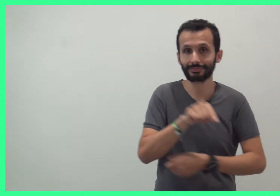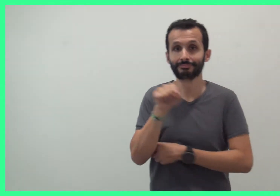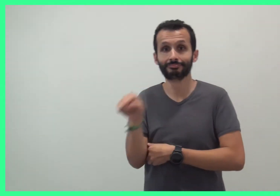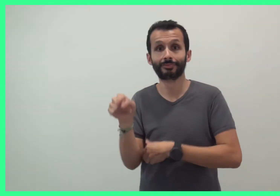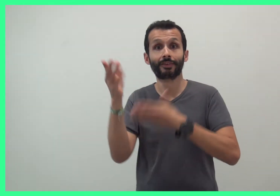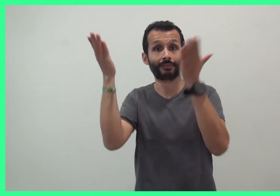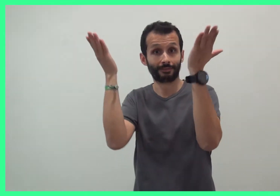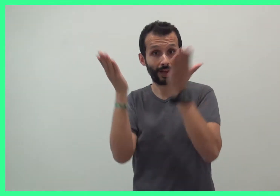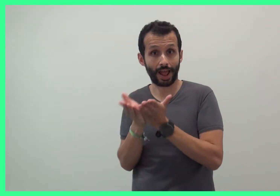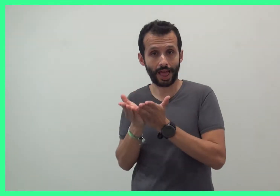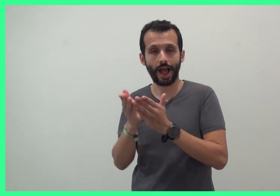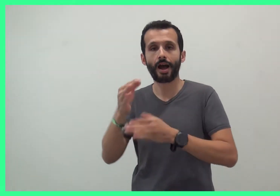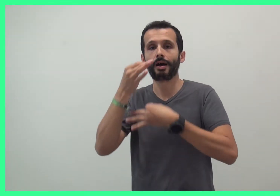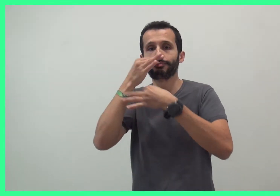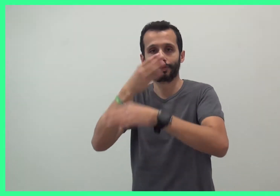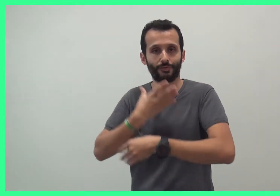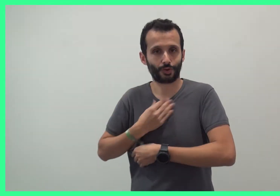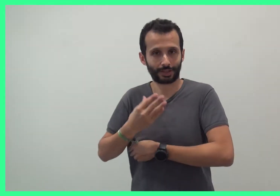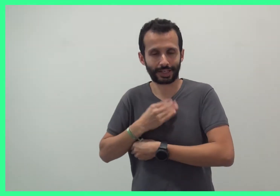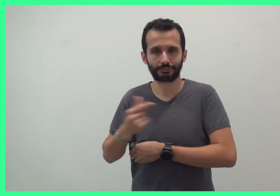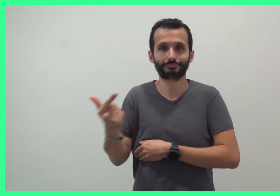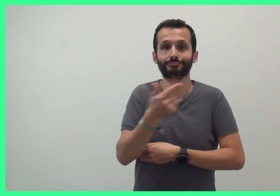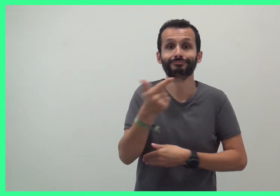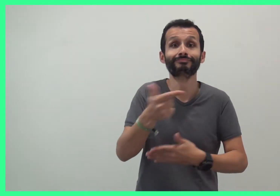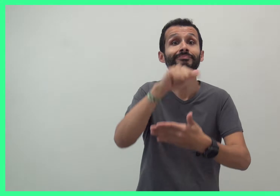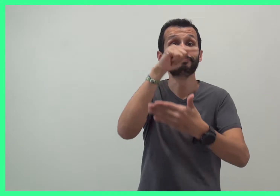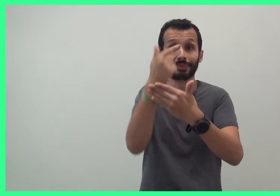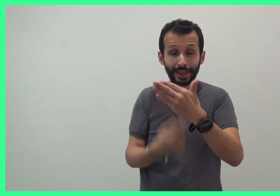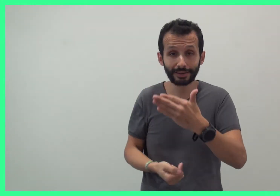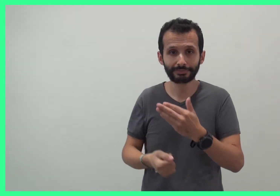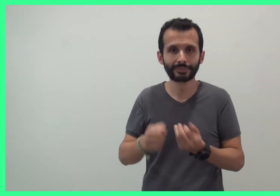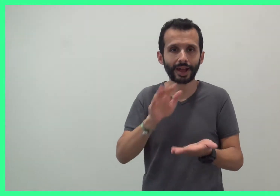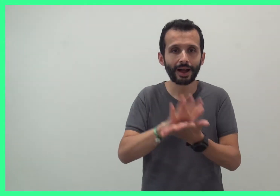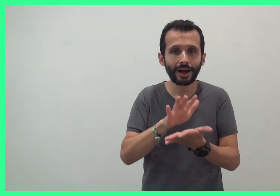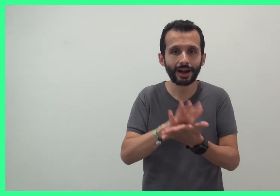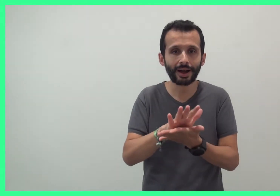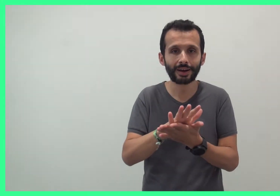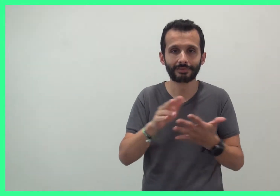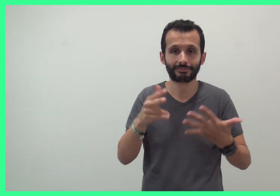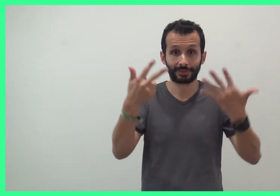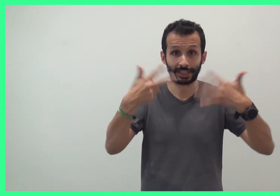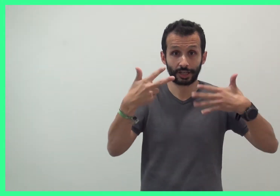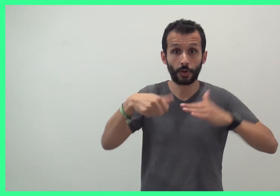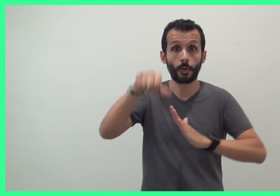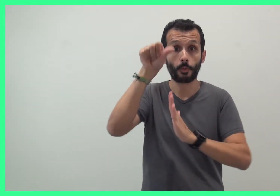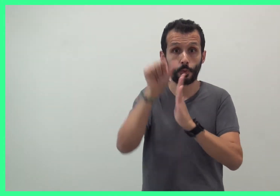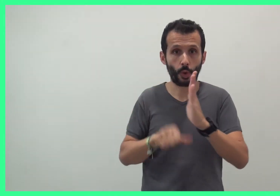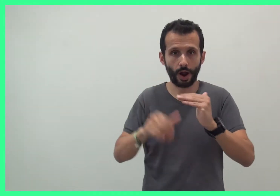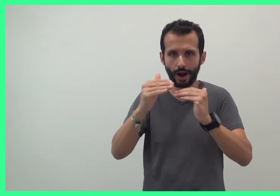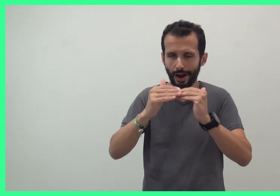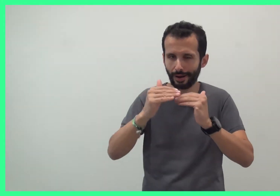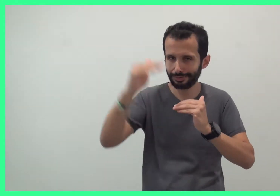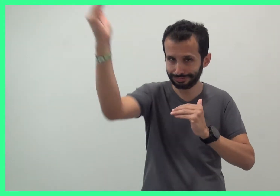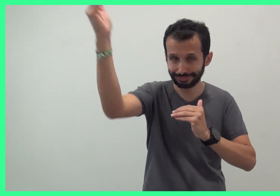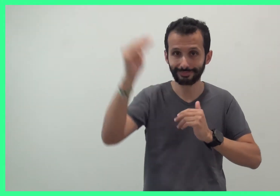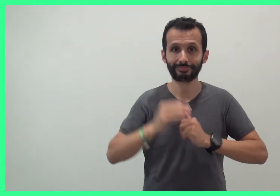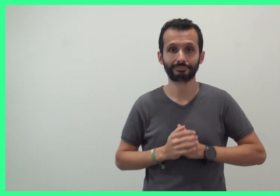et Val, comédienne en français oral. Pour les enfants à partir de 18 mois.